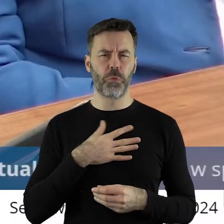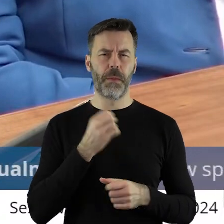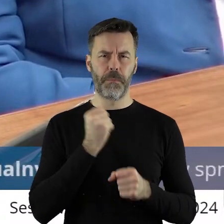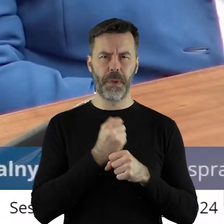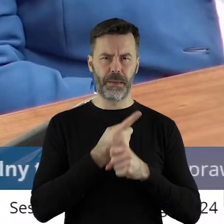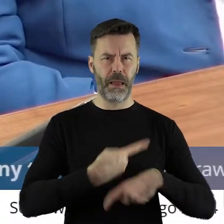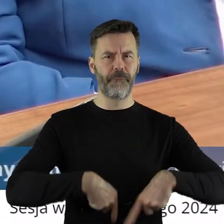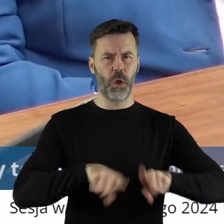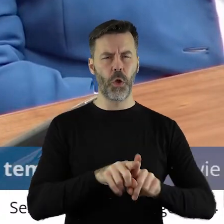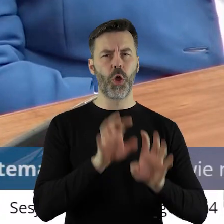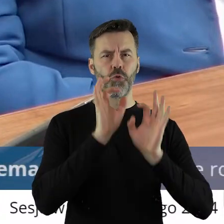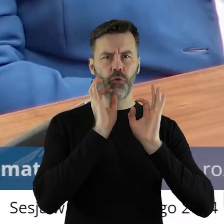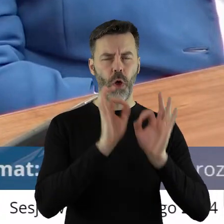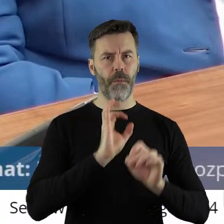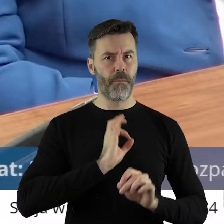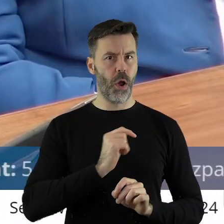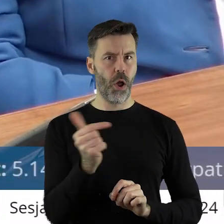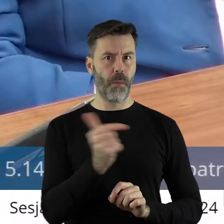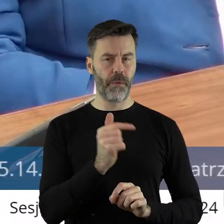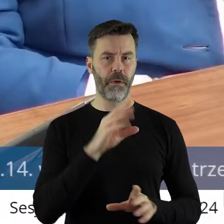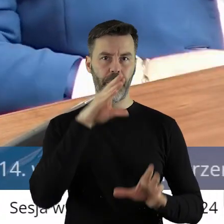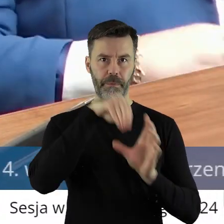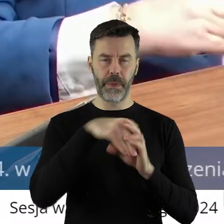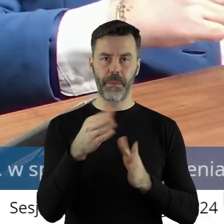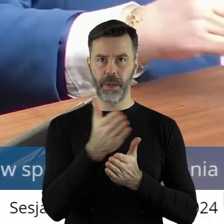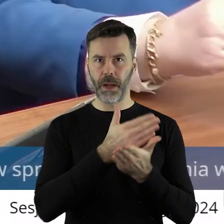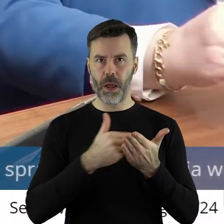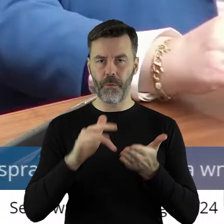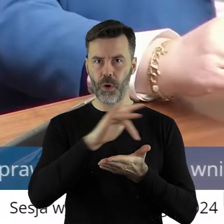obowiązki w Krajowym Ośrodku Wsparcia Rolnictwa